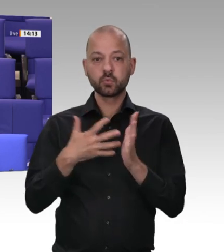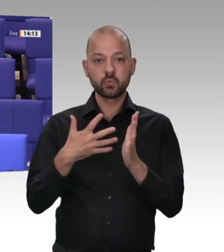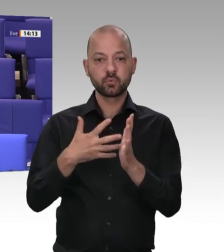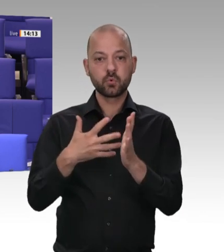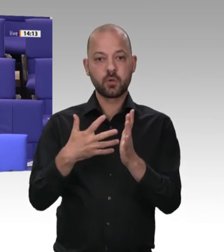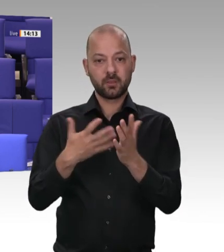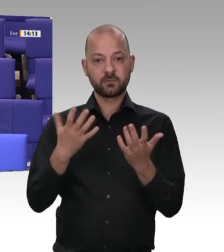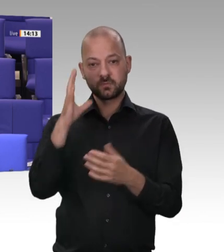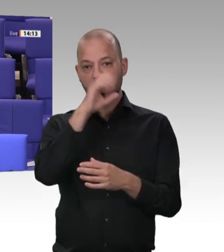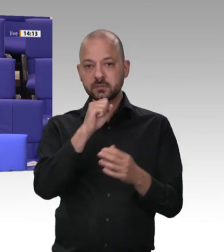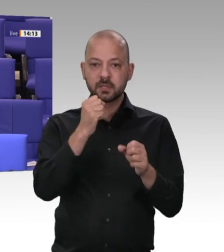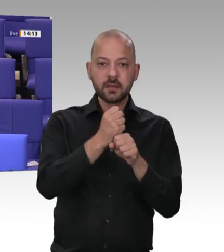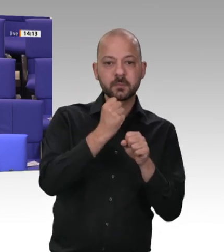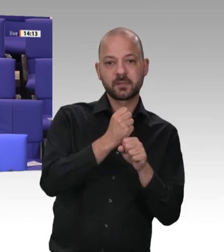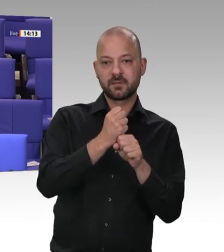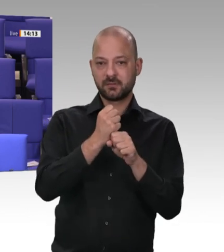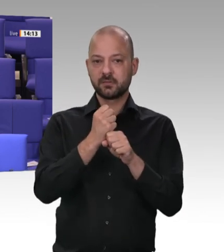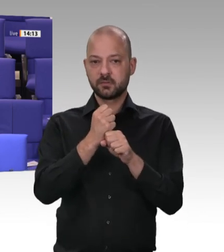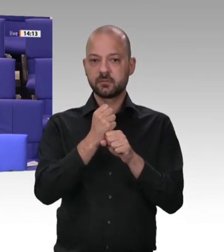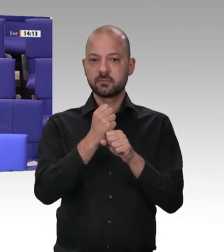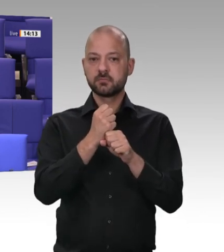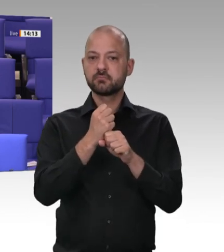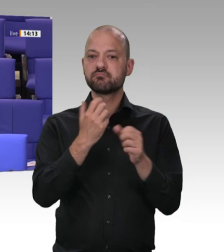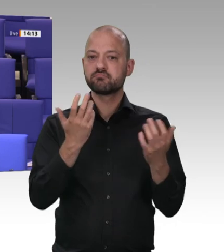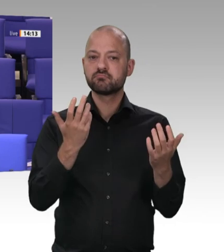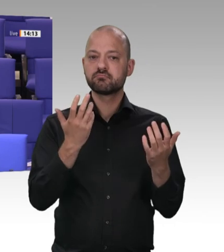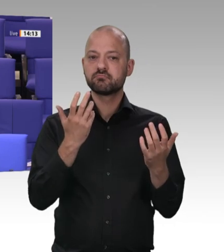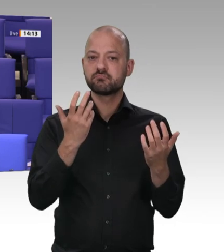eine Verschärfung der Kontrollen an, und dann passiert genau das Gegenteil?